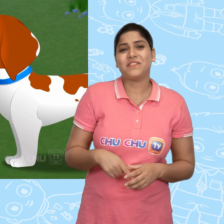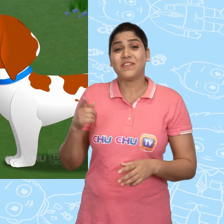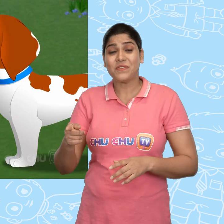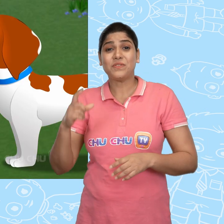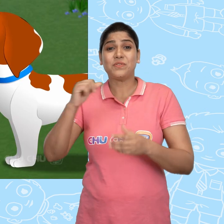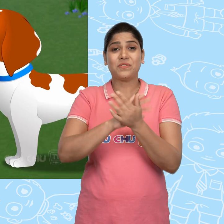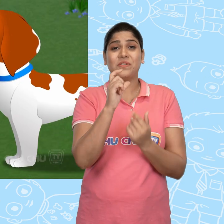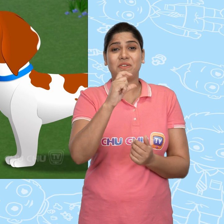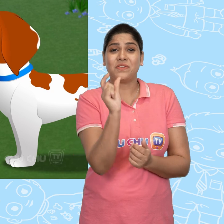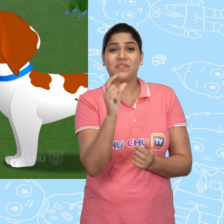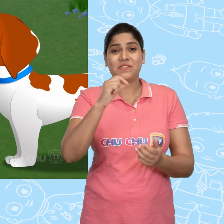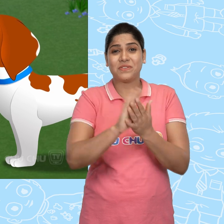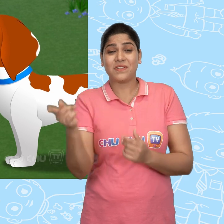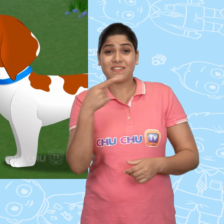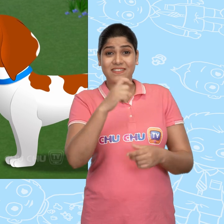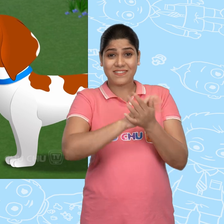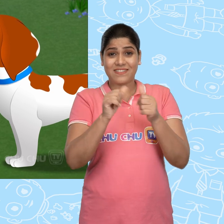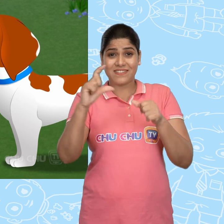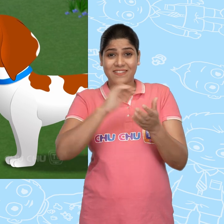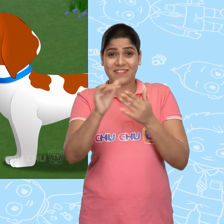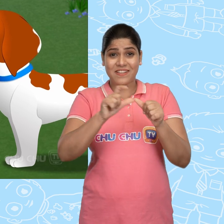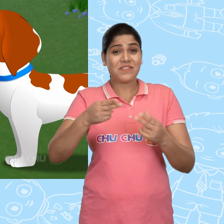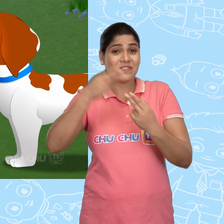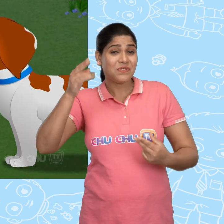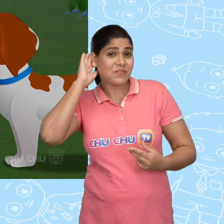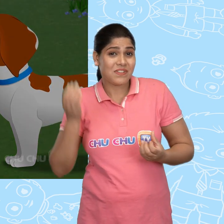और फिर ChuChu ने ChaCha को कहानी सुनानी शुरू की